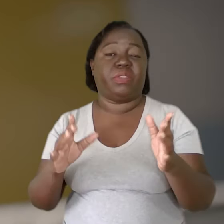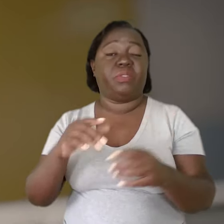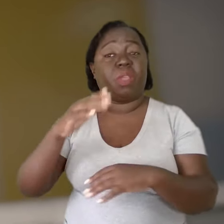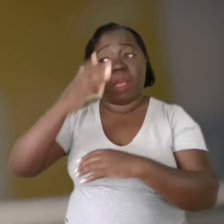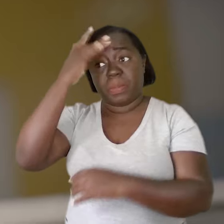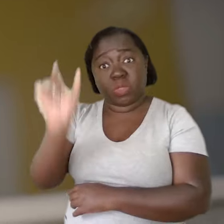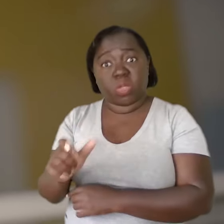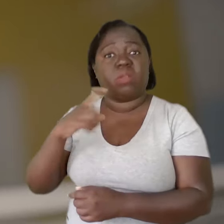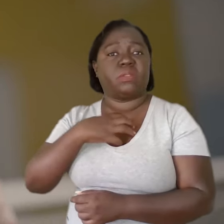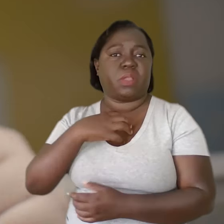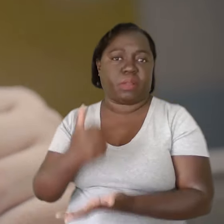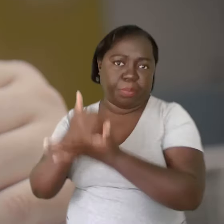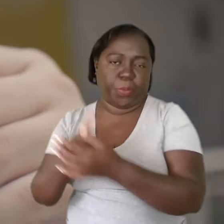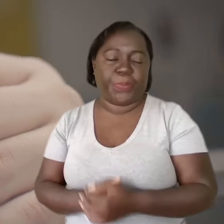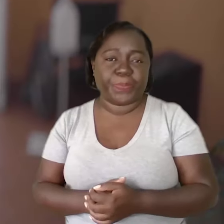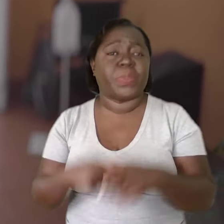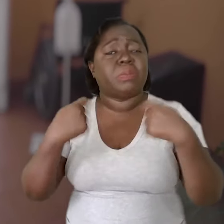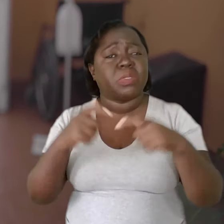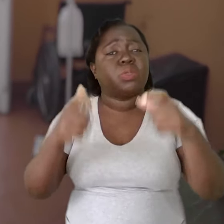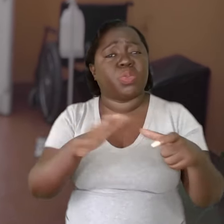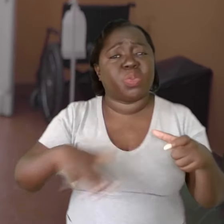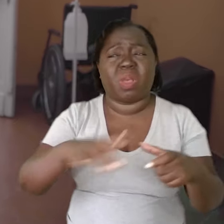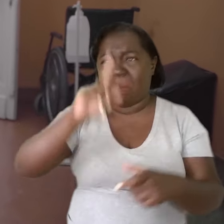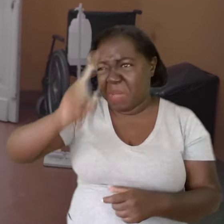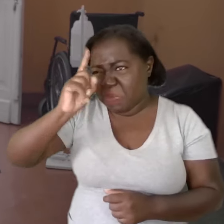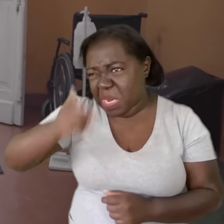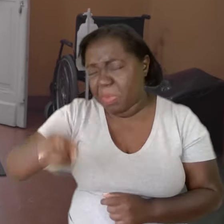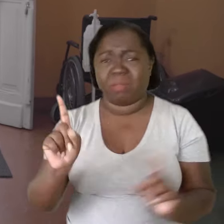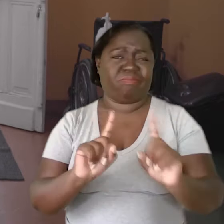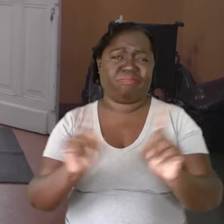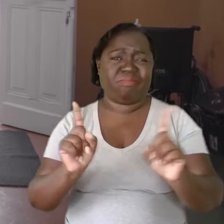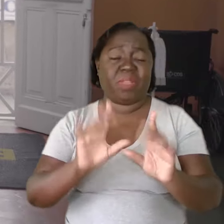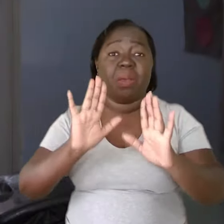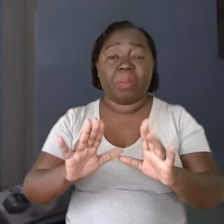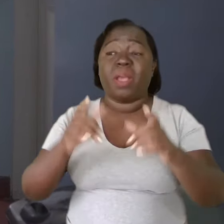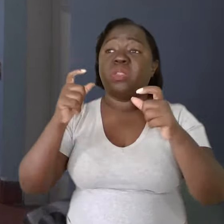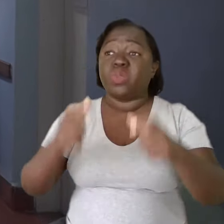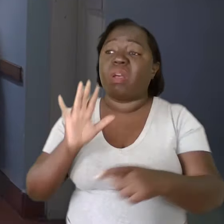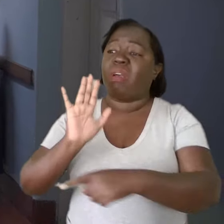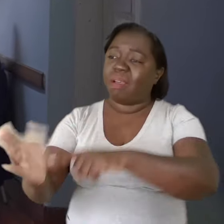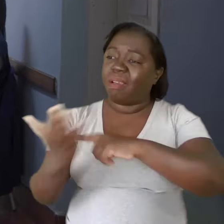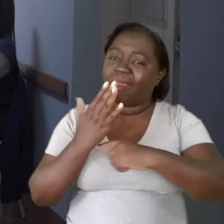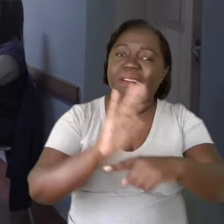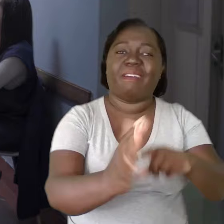E o profissional precisa se sentir apoiado. Acho que tem que ser um ambiente não de autoritarismo, mas um ambiente colaborativo.